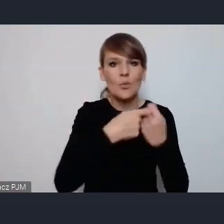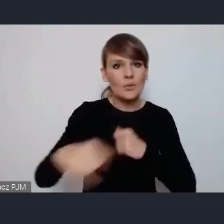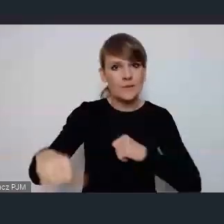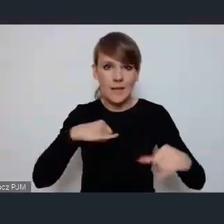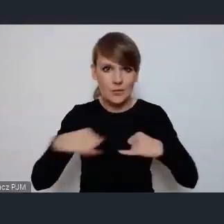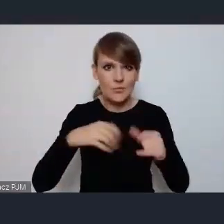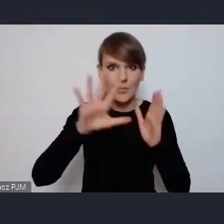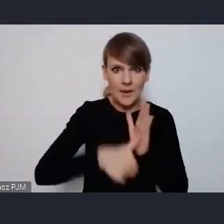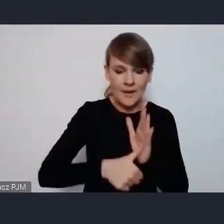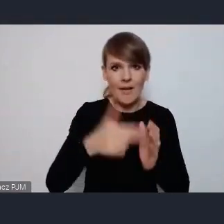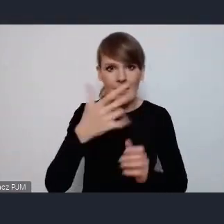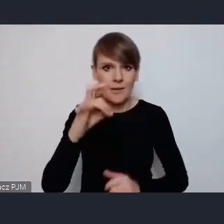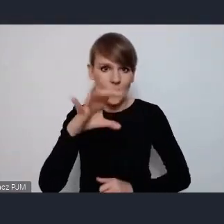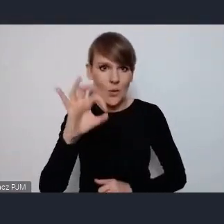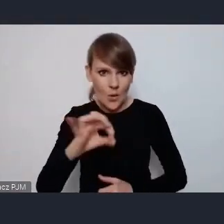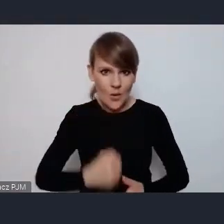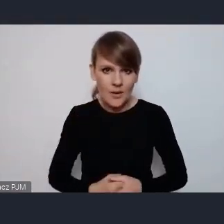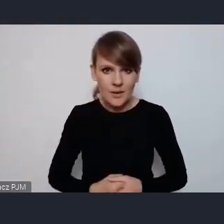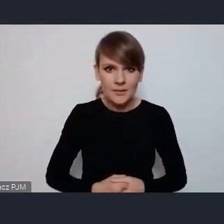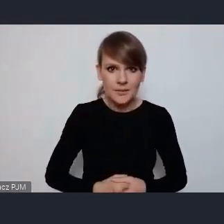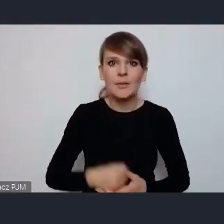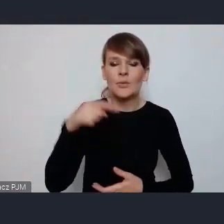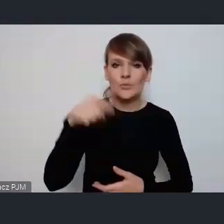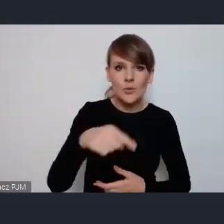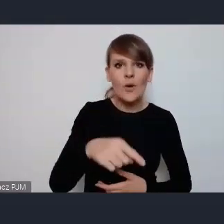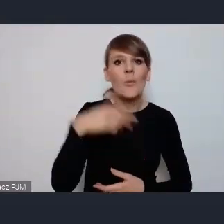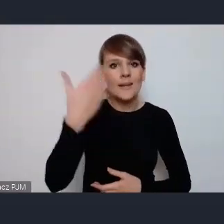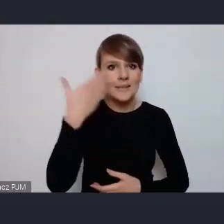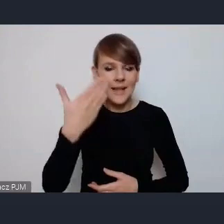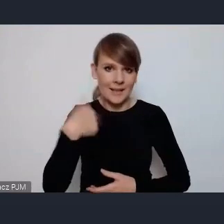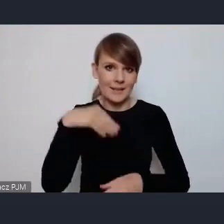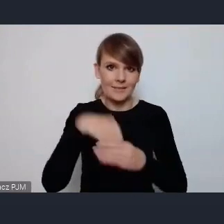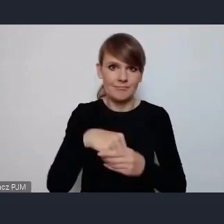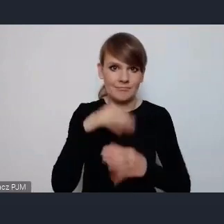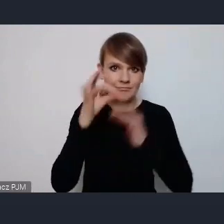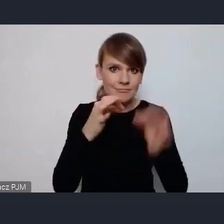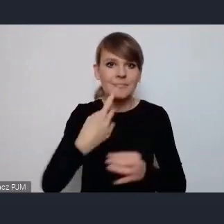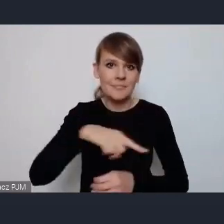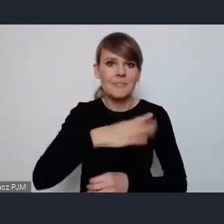NGO-sy to o czym ja trochę w prezentacji mówię. Mamy dobre doświadczenie w Katowicach jest centrum